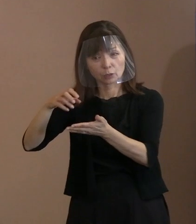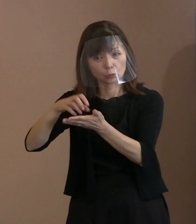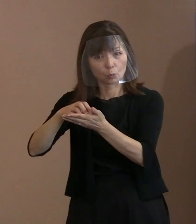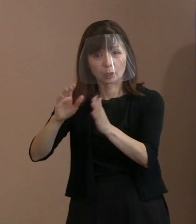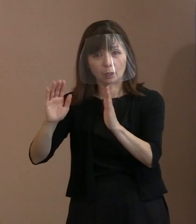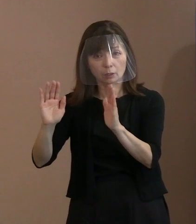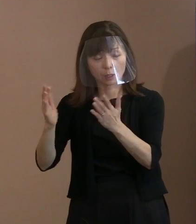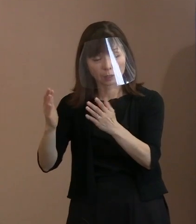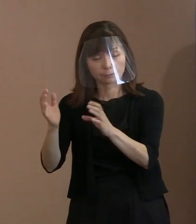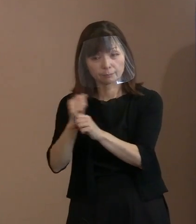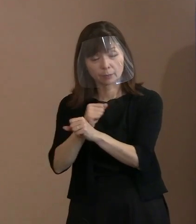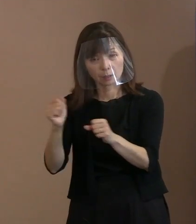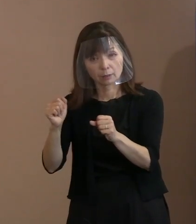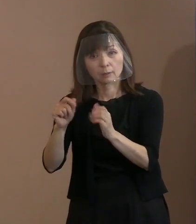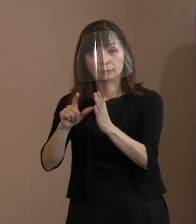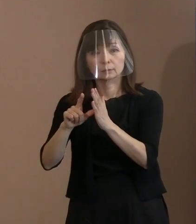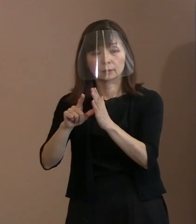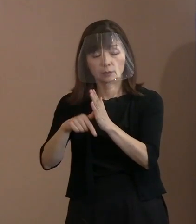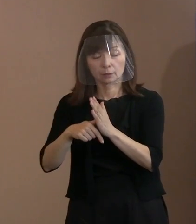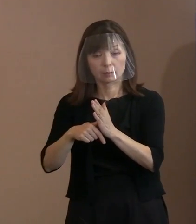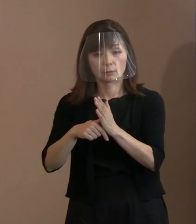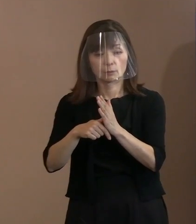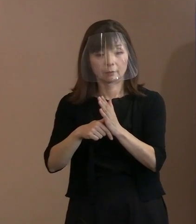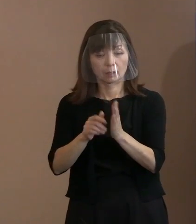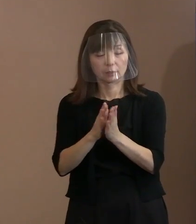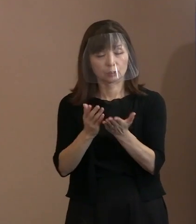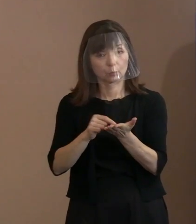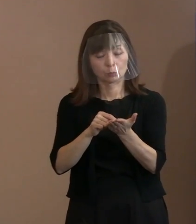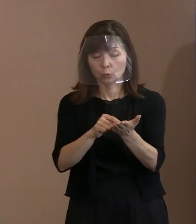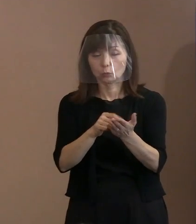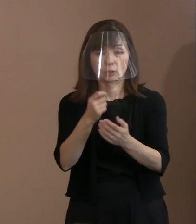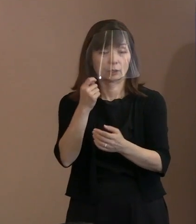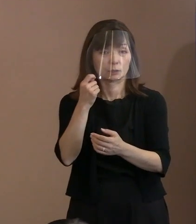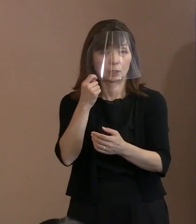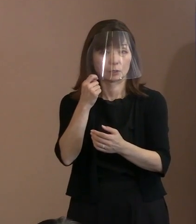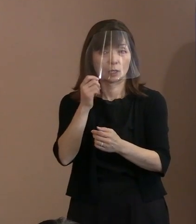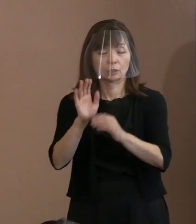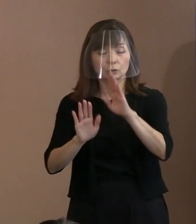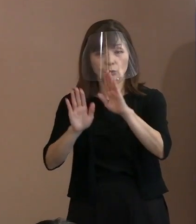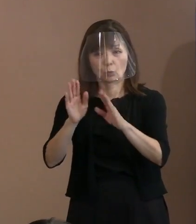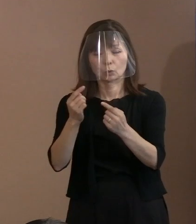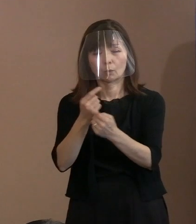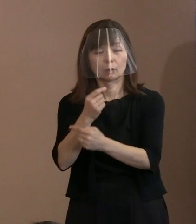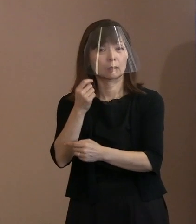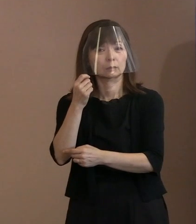それと事態は全然変わっていないのです｡ ということだけであります｡